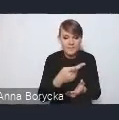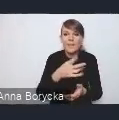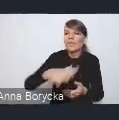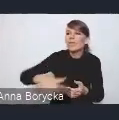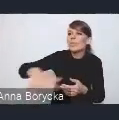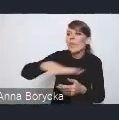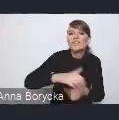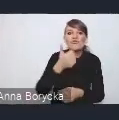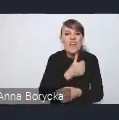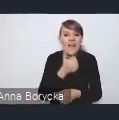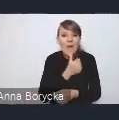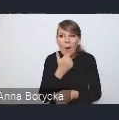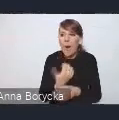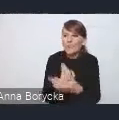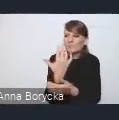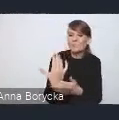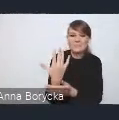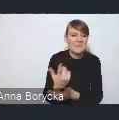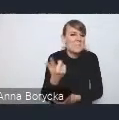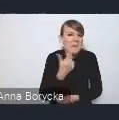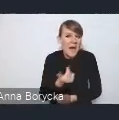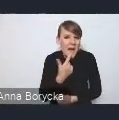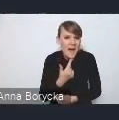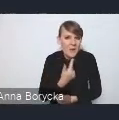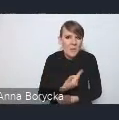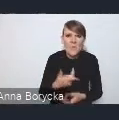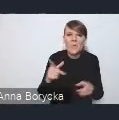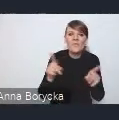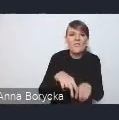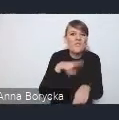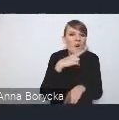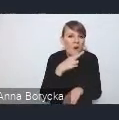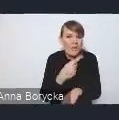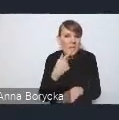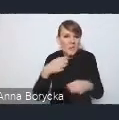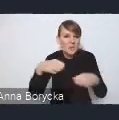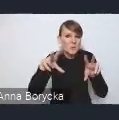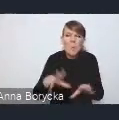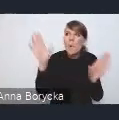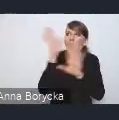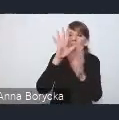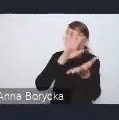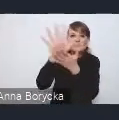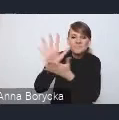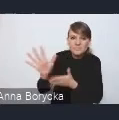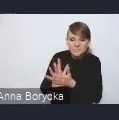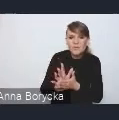i pogłębiająca się susza hydrologiczna, czy zanieczyszczenia powietrza, to są takie kluczowe problemy,